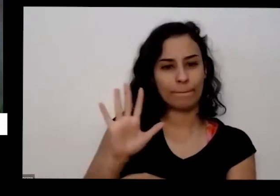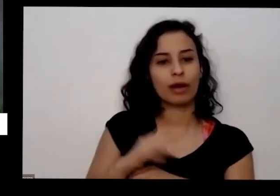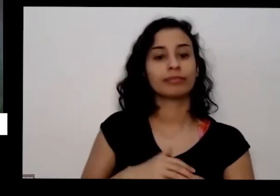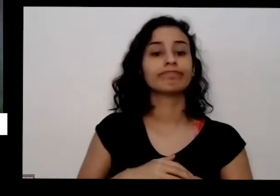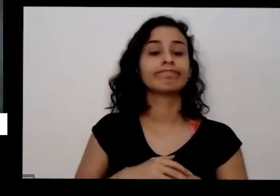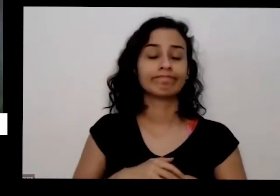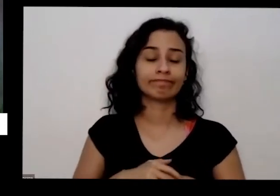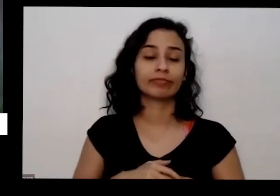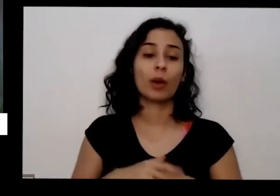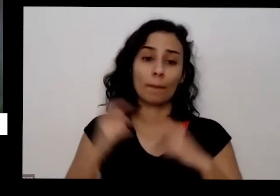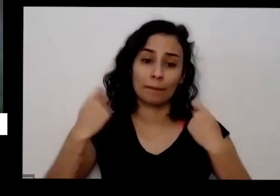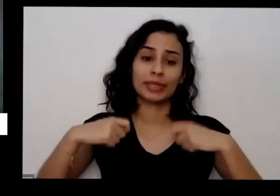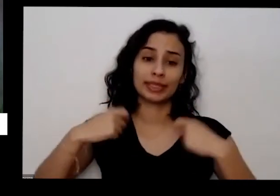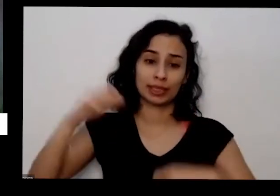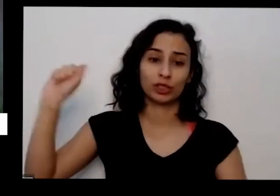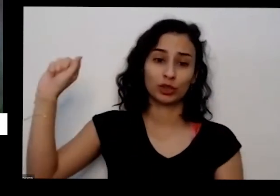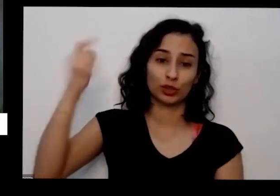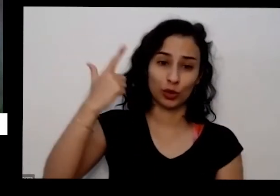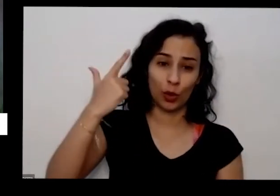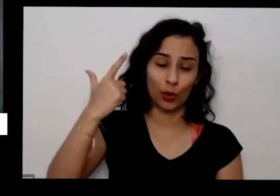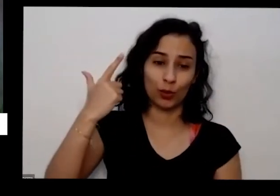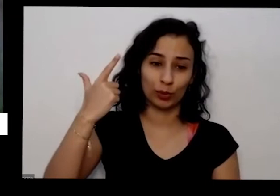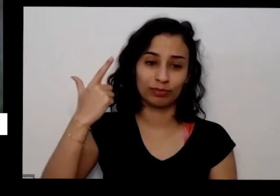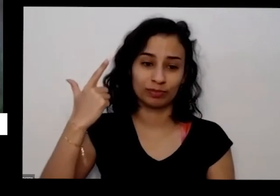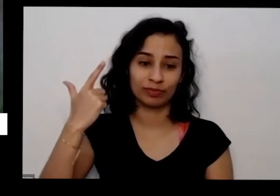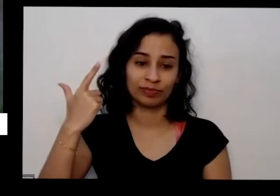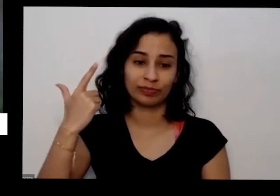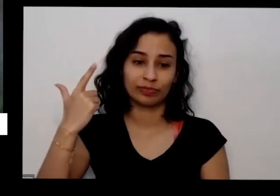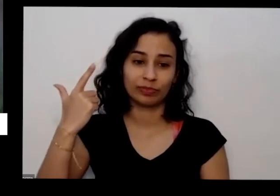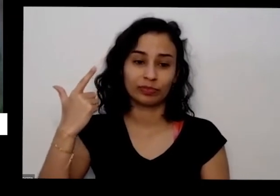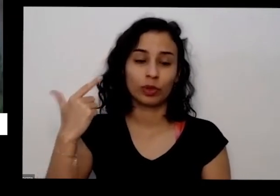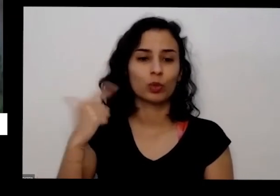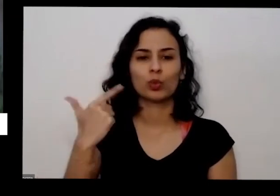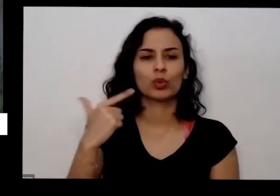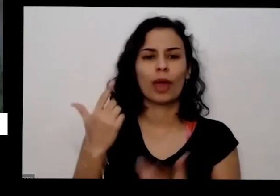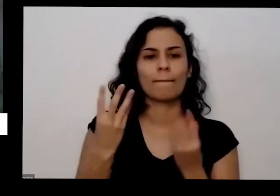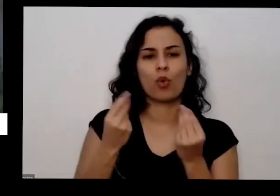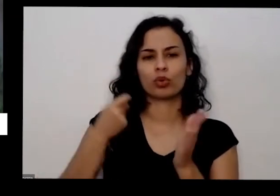precisa de sol não tem tanta exigência quanto à adubação mas é importante manter uma adubação